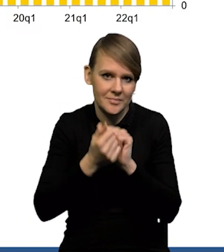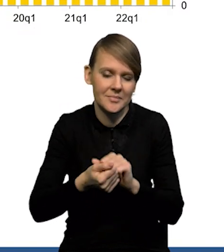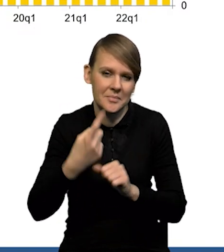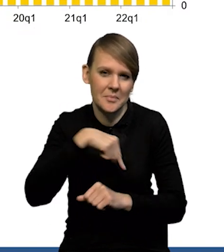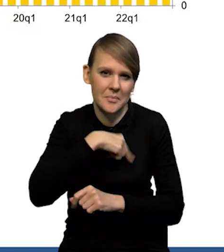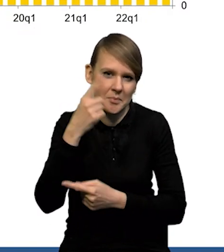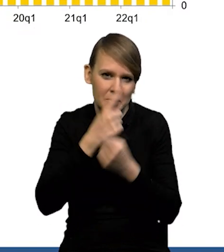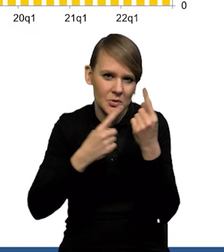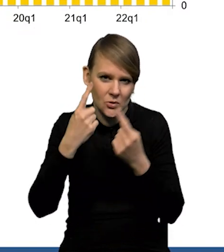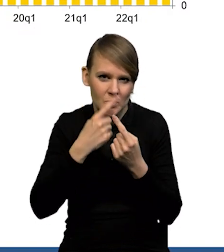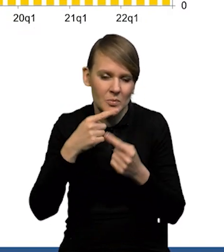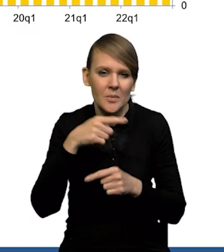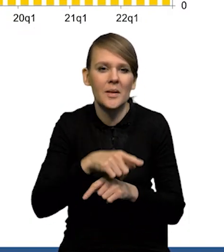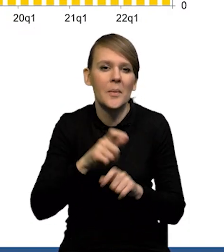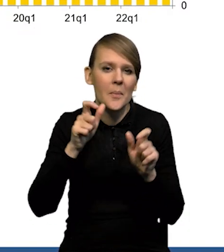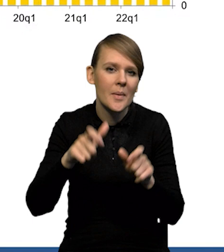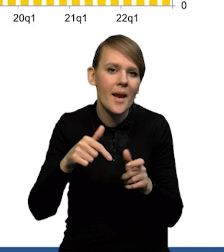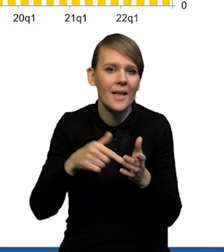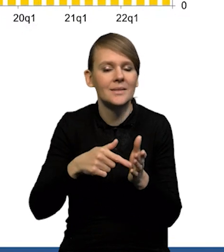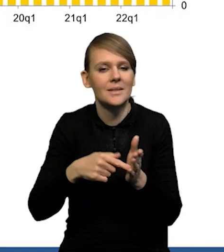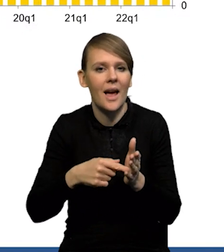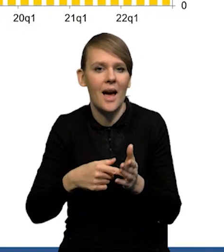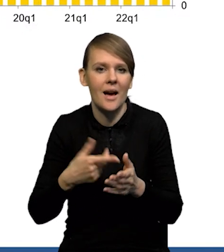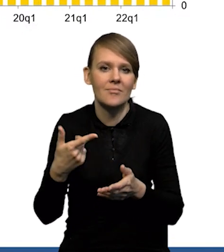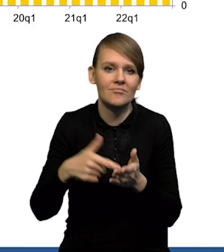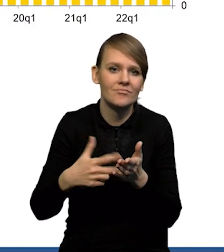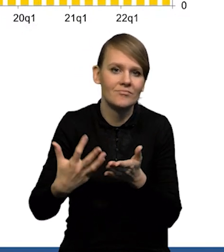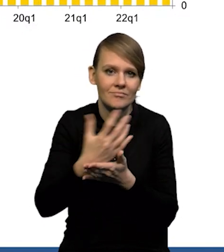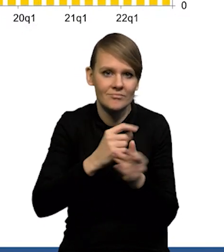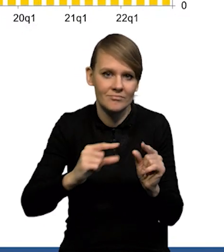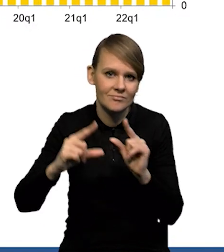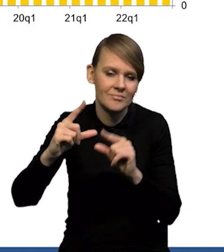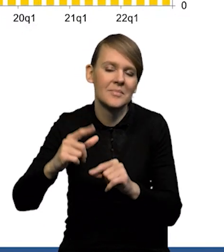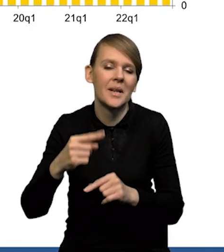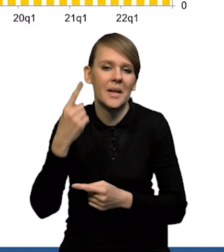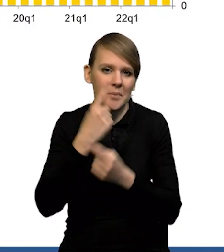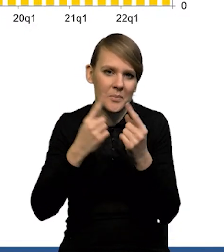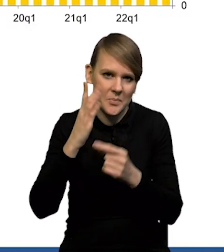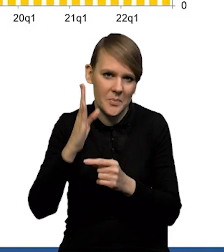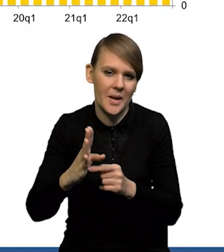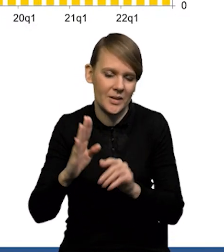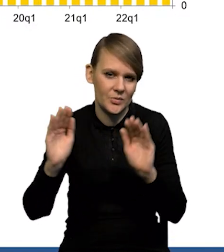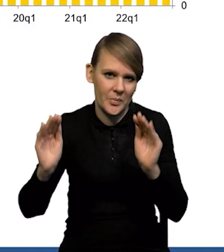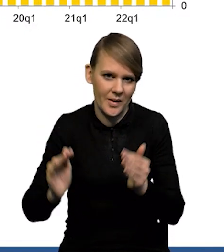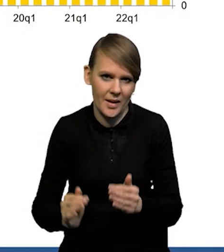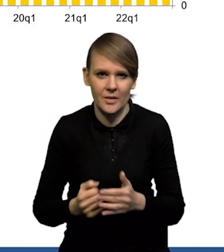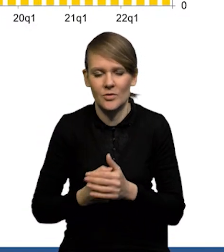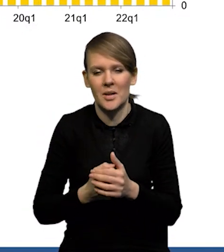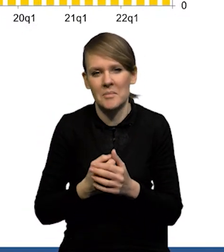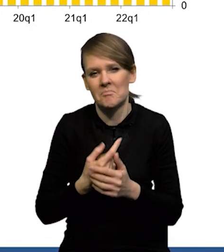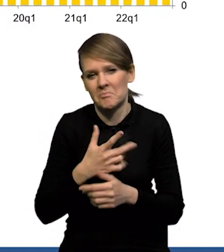Także wydaje nam się, że ta presja płacowa też w ślad za zbliżającą się inflacją będzie stopniowo malała i spodziewamy się,